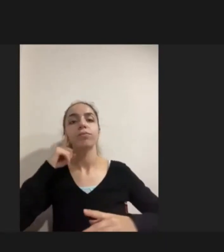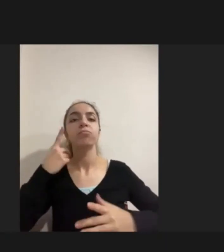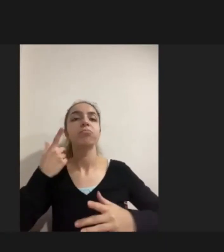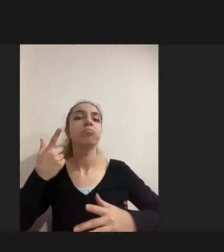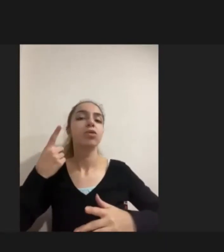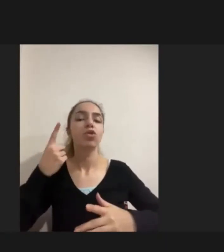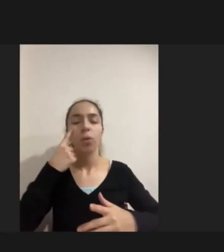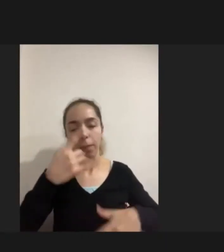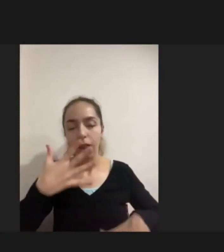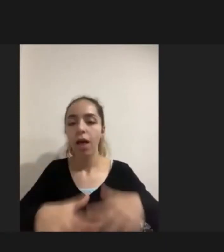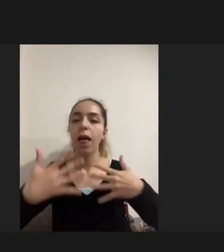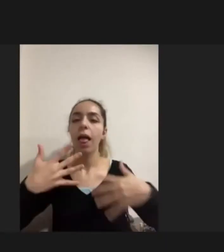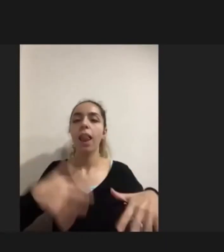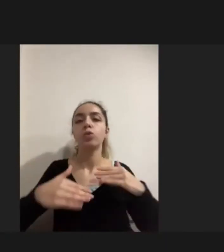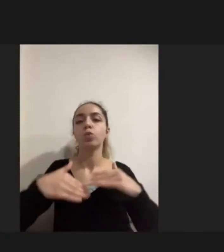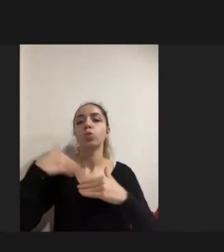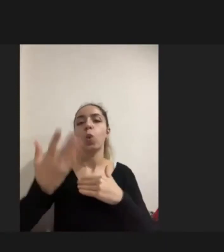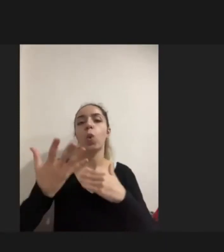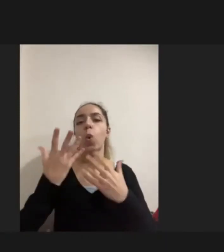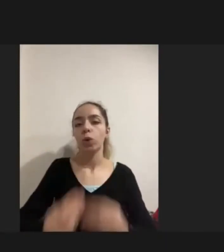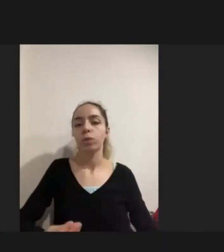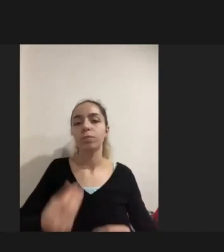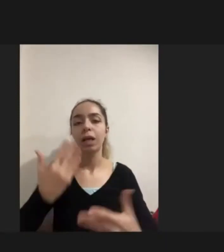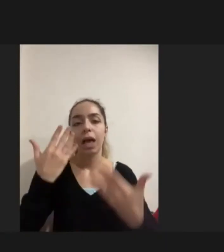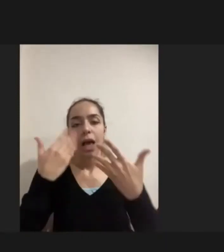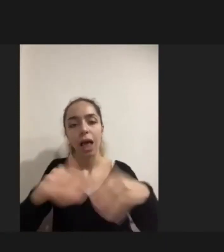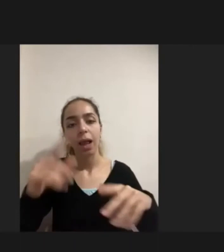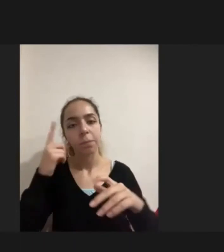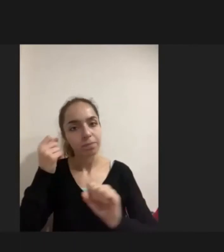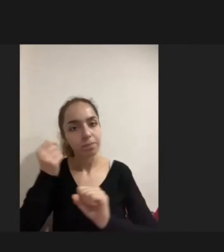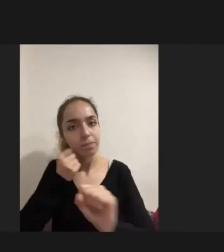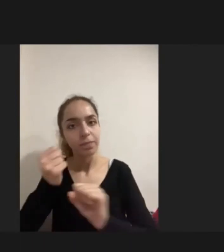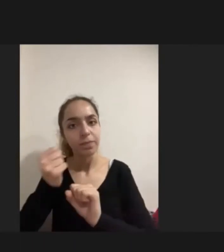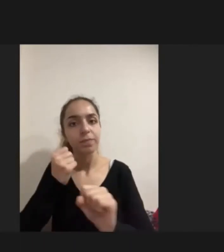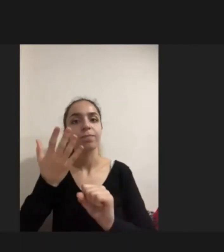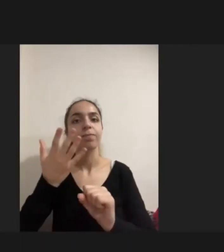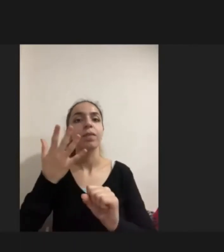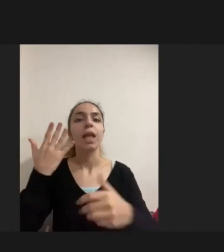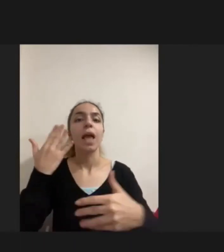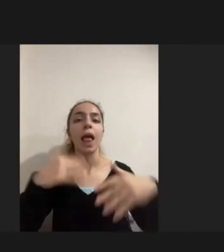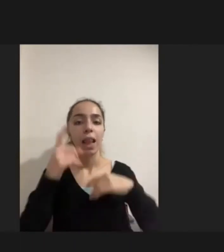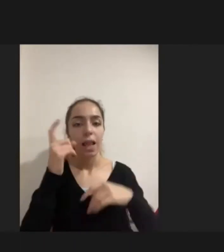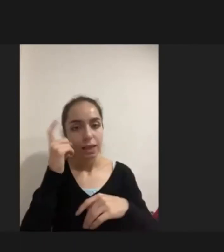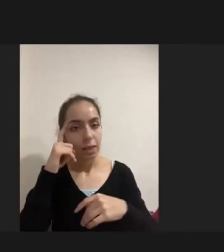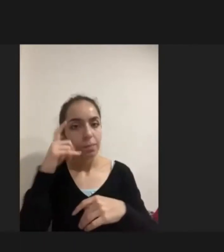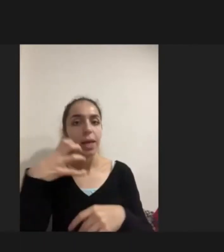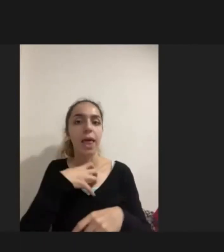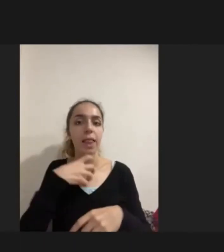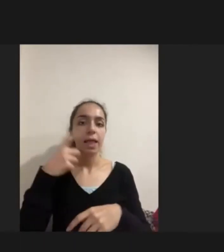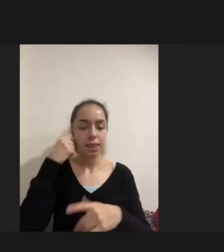Engellilik ile baş etme yöntemlerini Aslında engelliyi tanıma, kendini tanıma, bedenini tanıma gibi